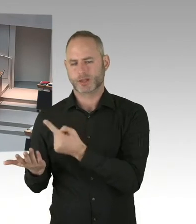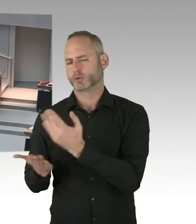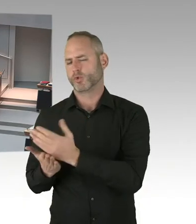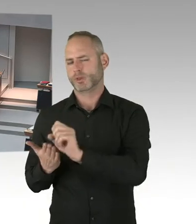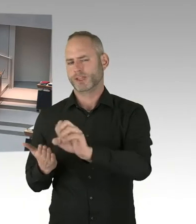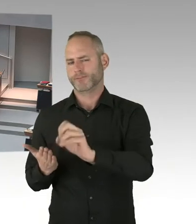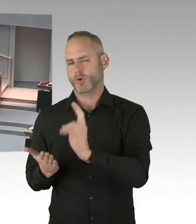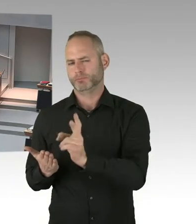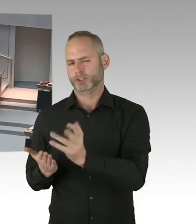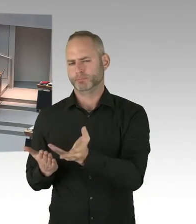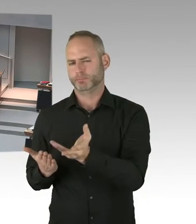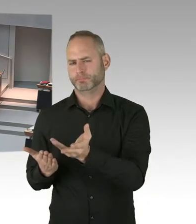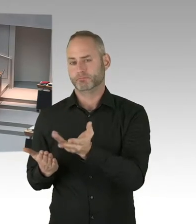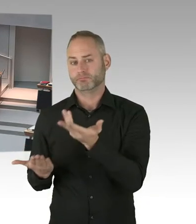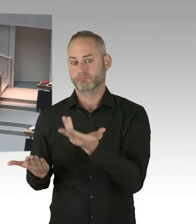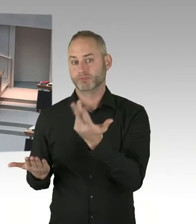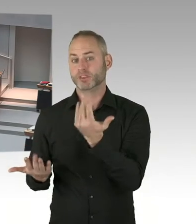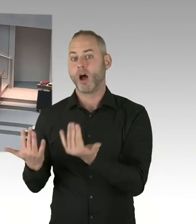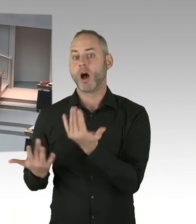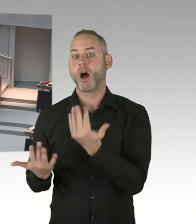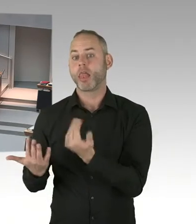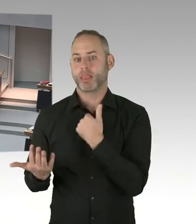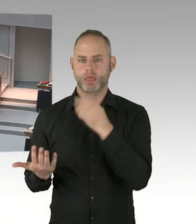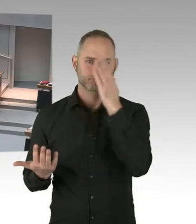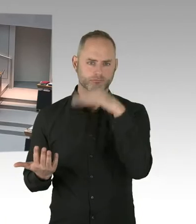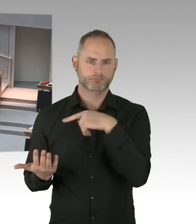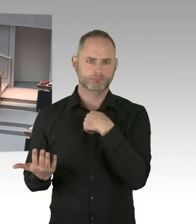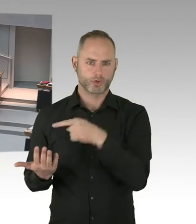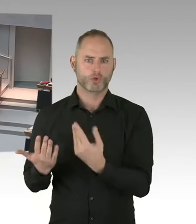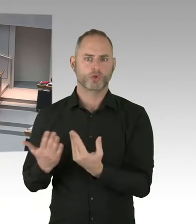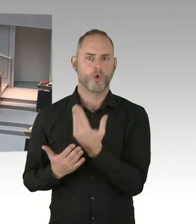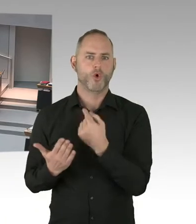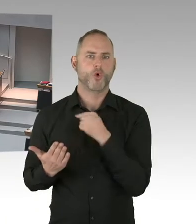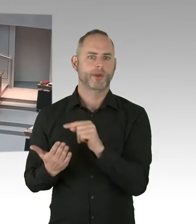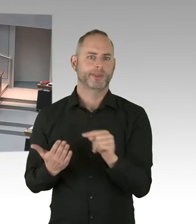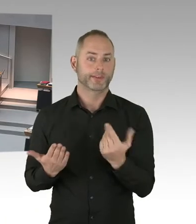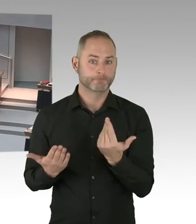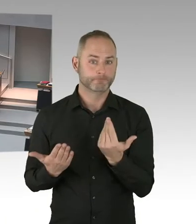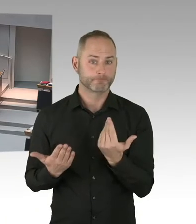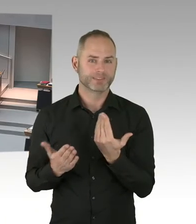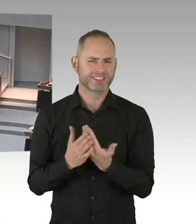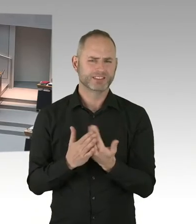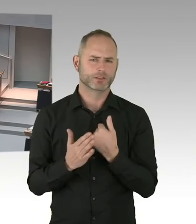die Arbeit in dem dafür vorgesehenen Zeitpunkt dann auch erledigen können.